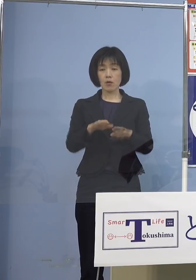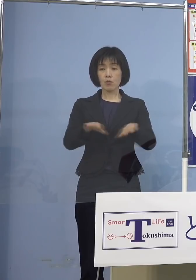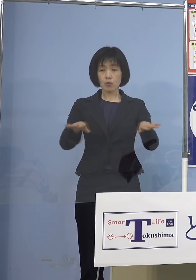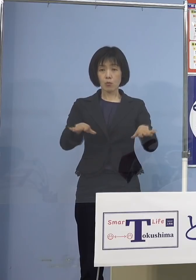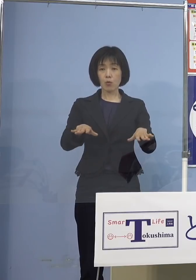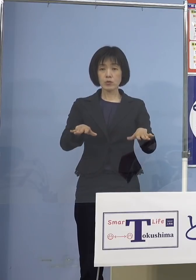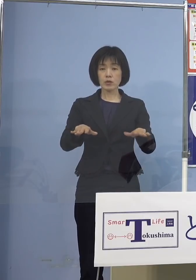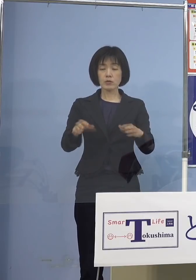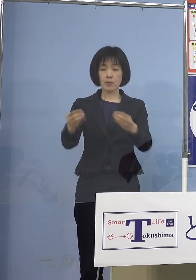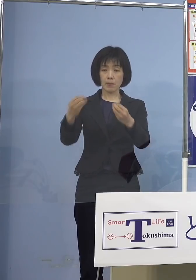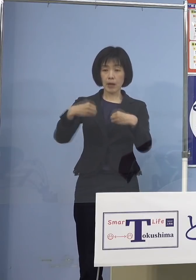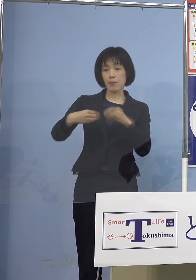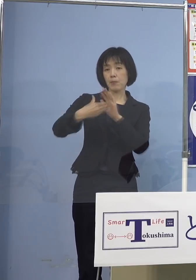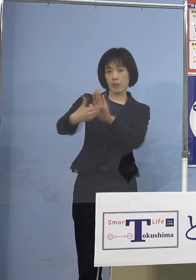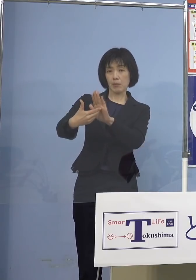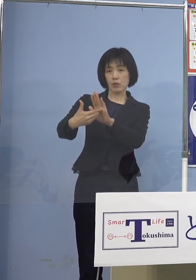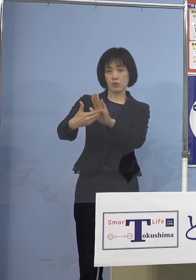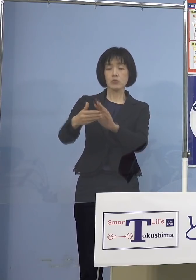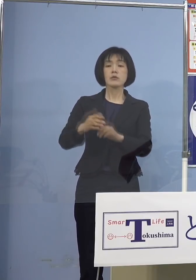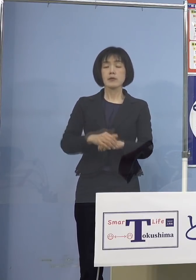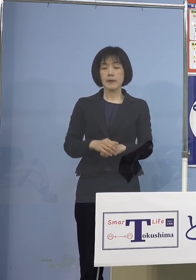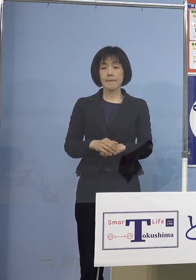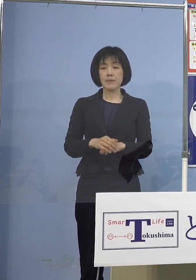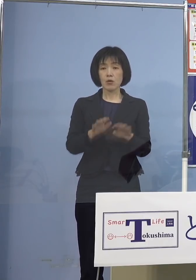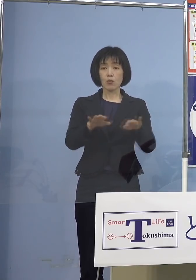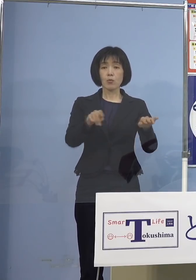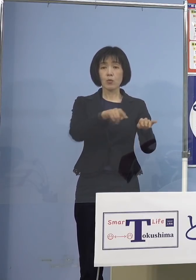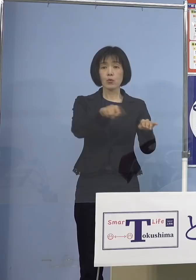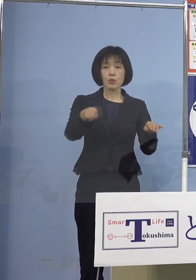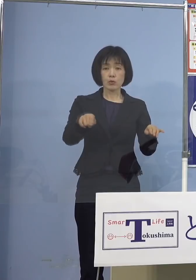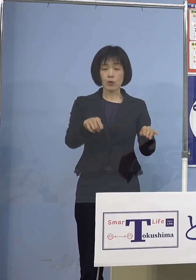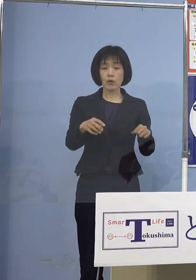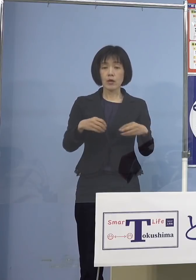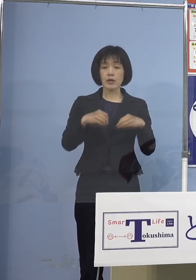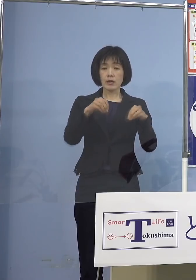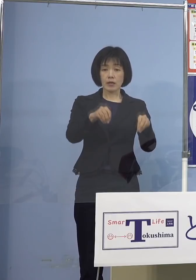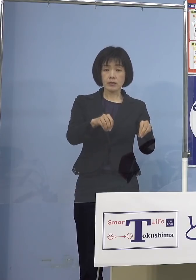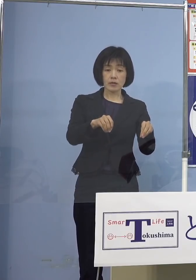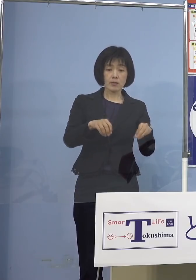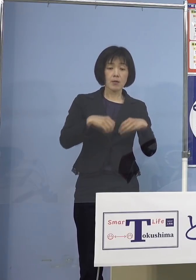そして何よりもその子どもさんたちの 感染を通じて家庭内感染